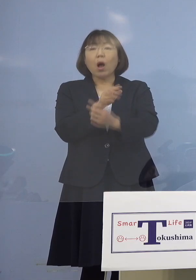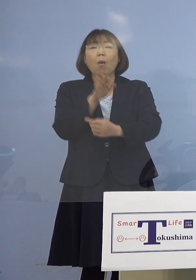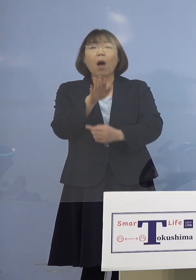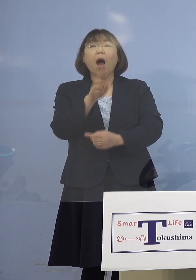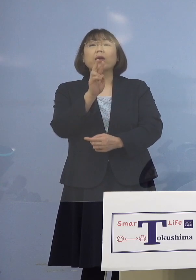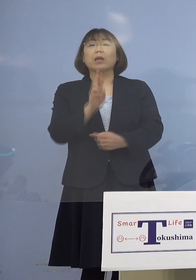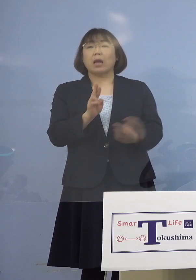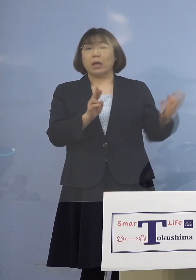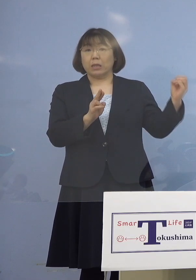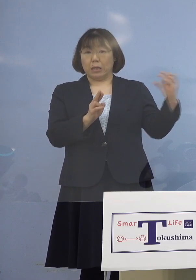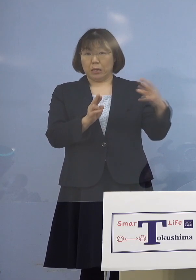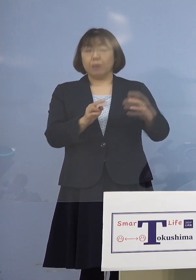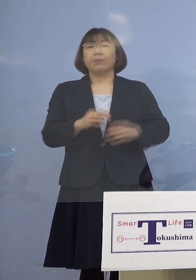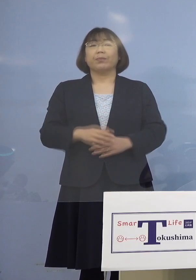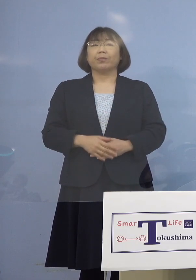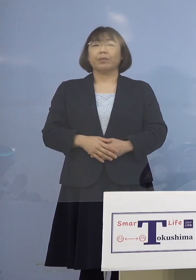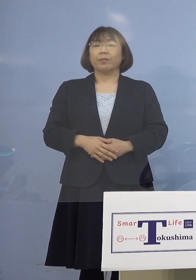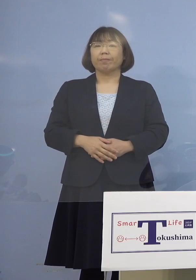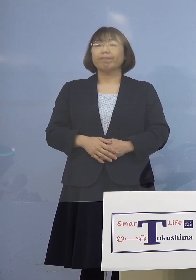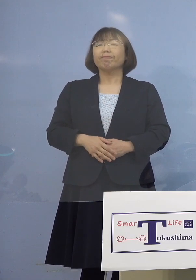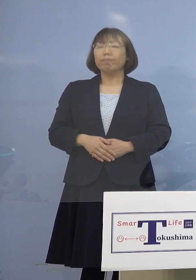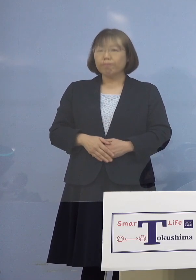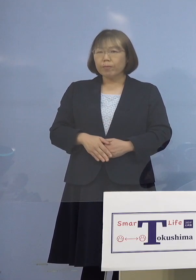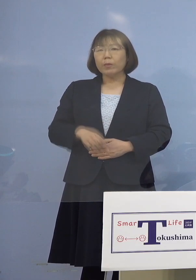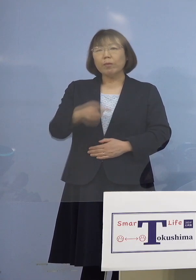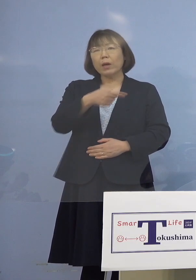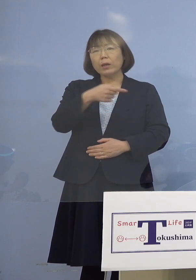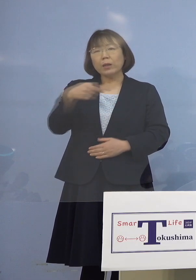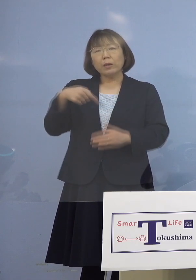（知事） 1番はやはりマスクをあまりせずに